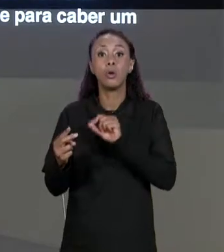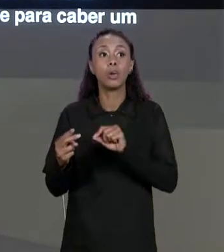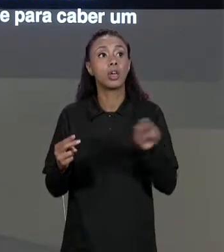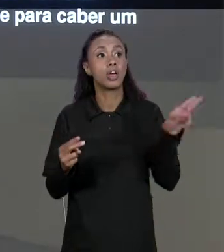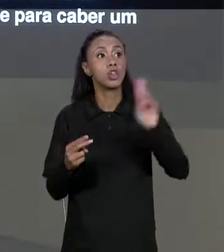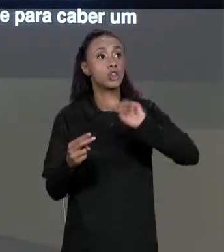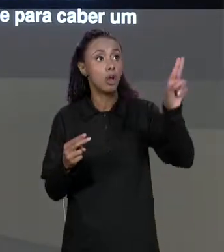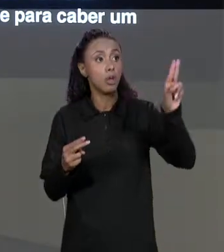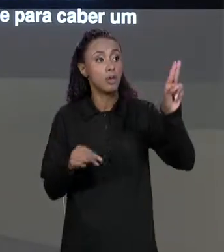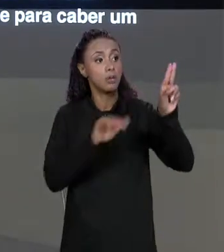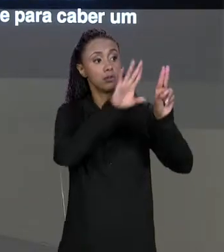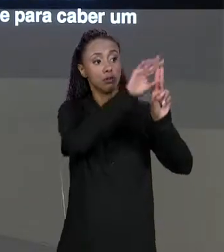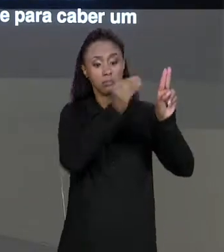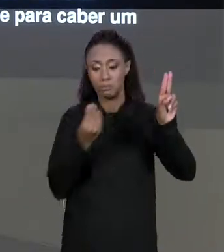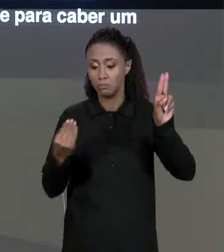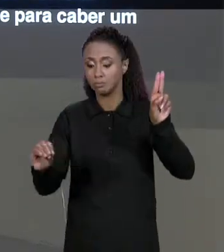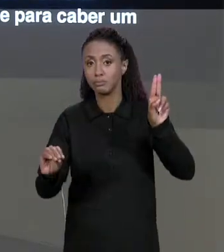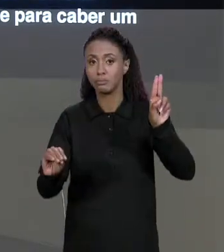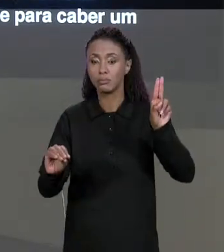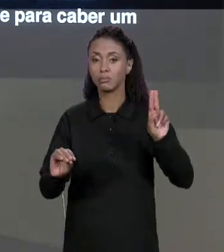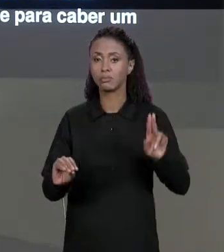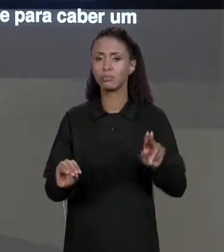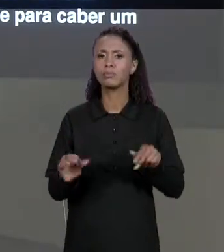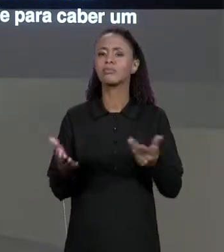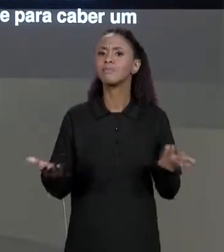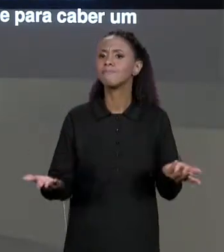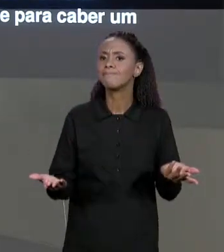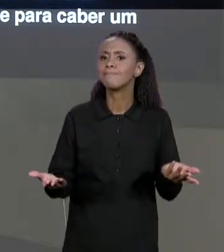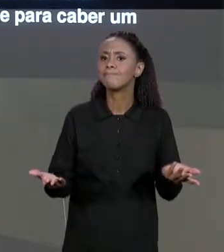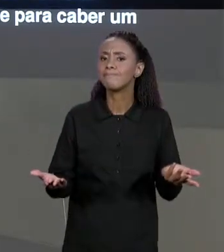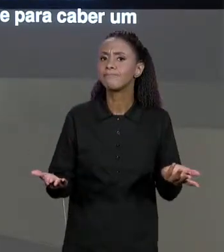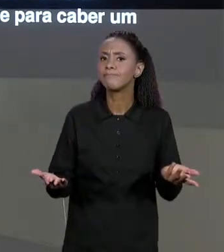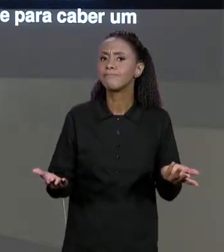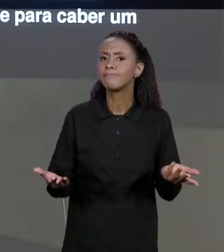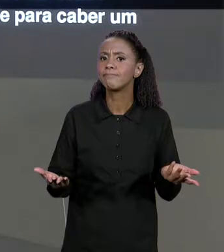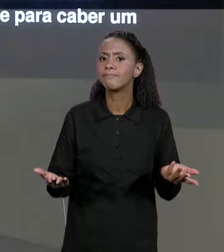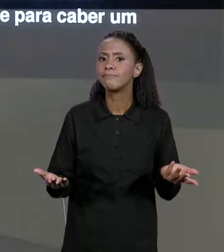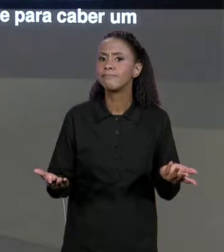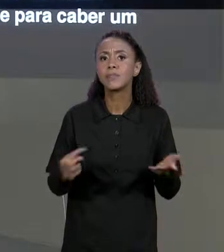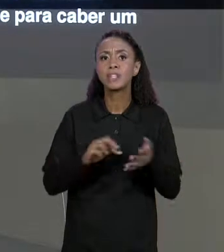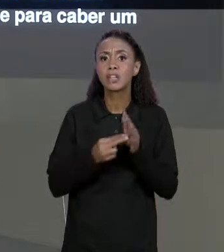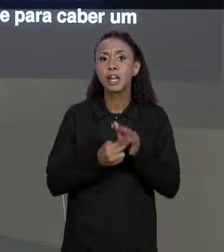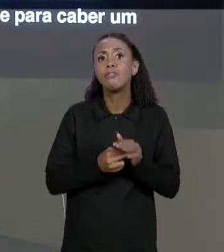PRA "NOMES 2", MAS O QUE É O VALOR QUE ESTÁ EM NOMES? É UMA REFERÊNCIA A ESSA MATRIZ,